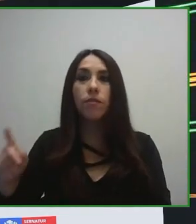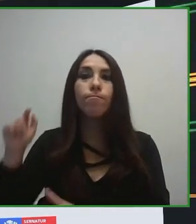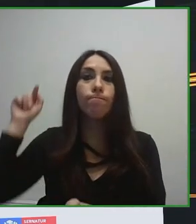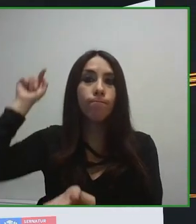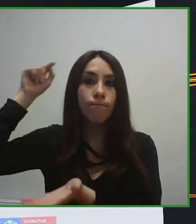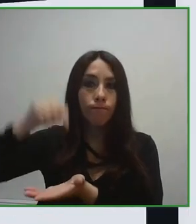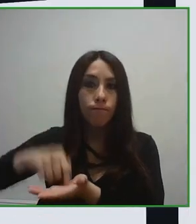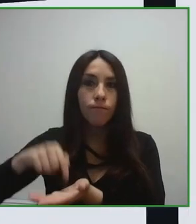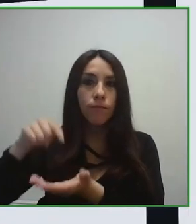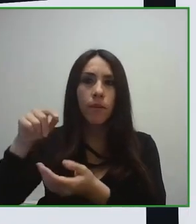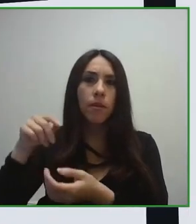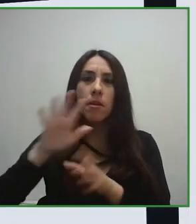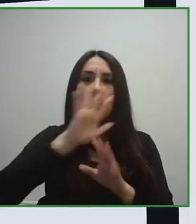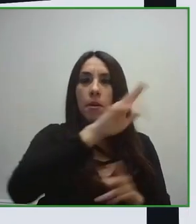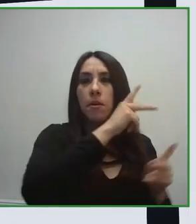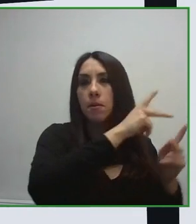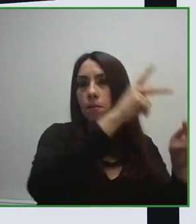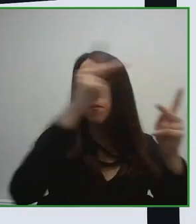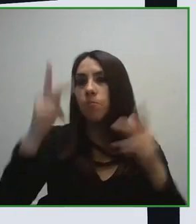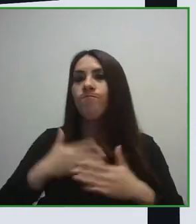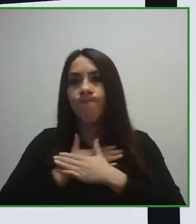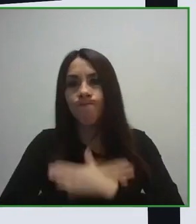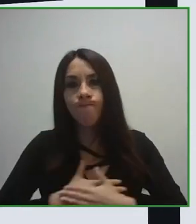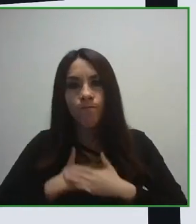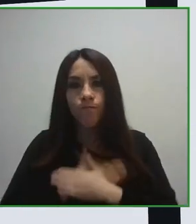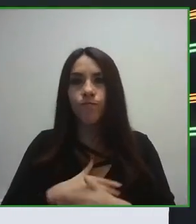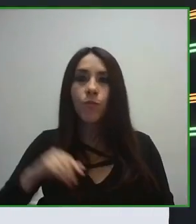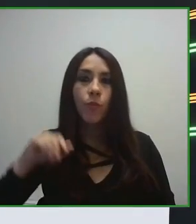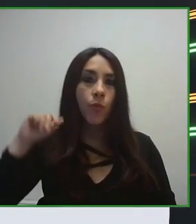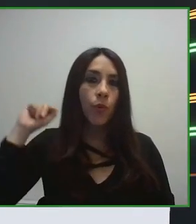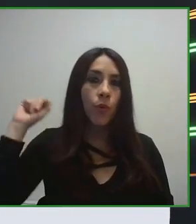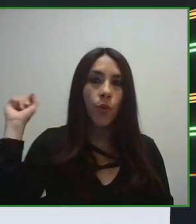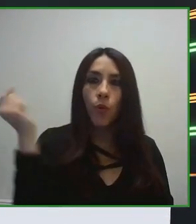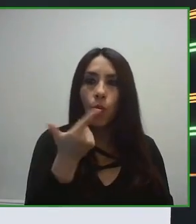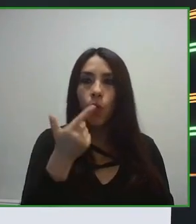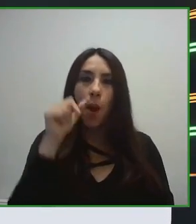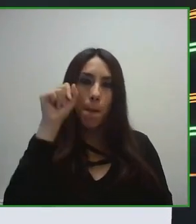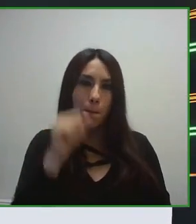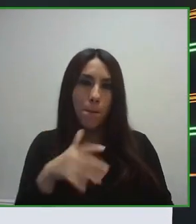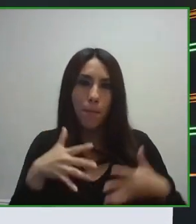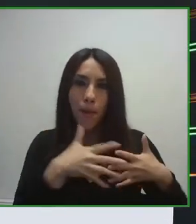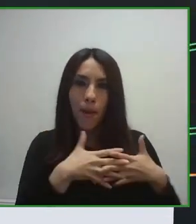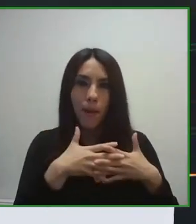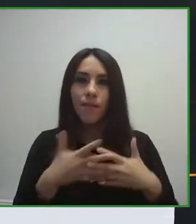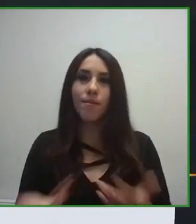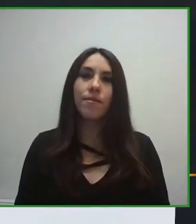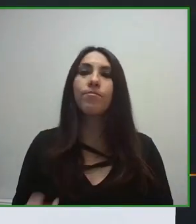También cómo debe ser una estructura, una infraestructura, restaurante o servicios de